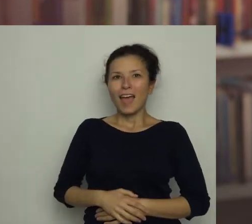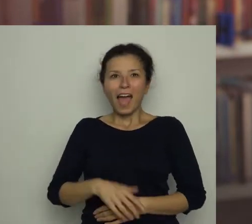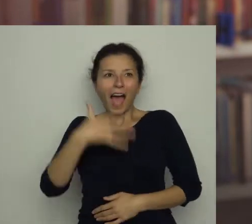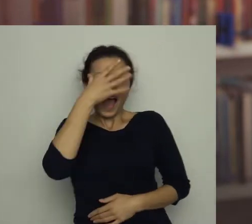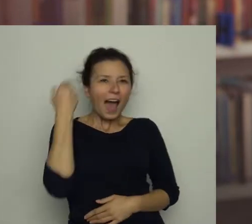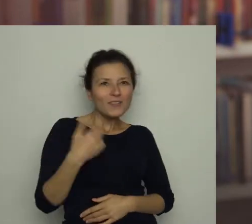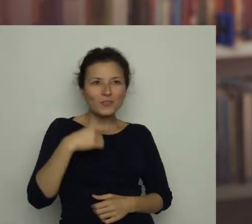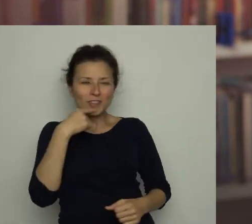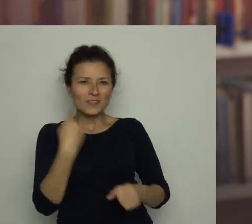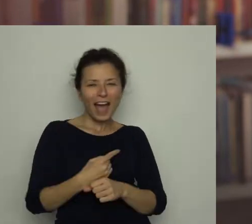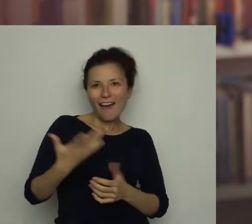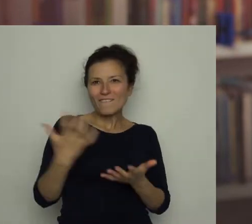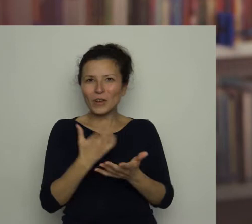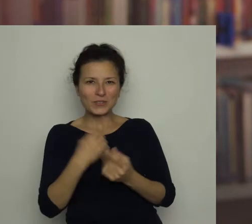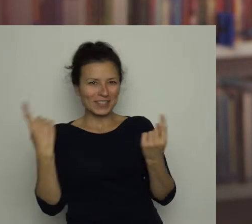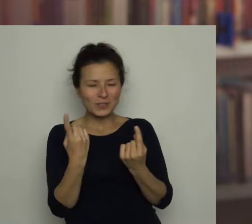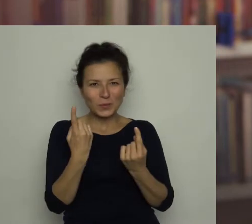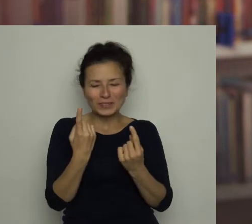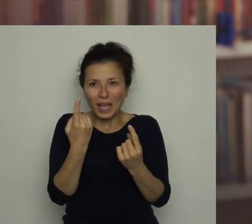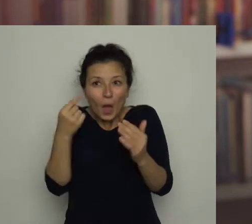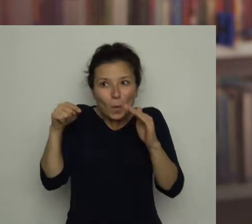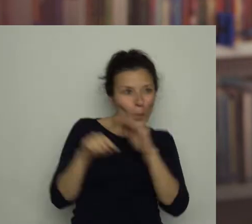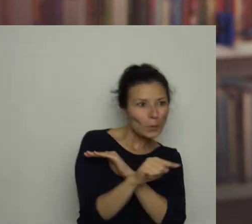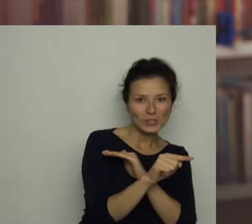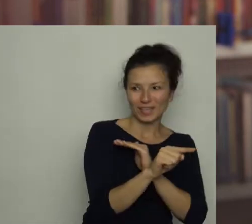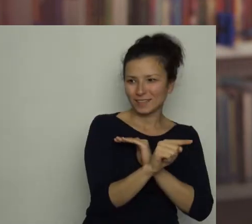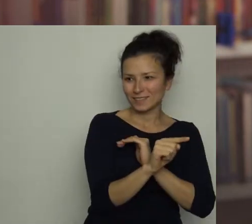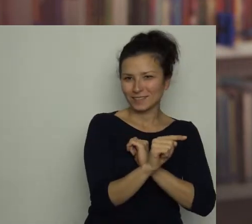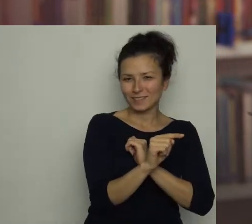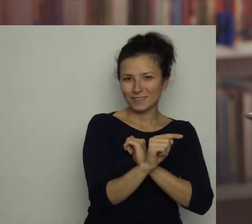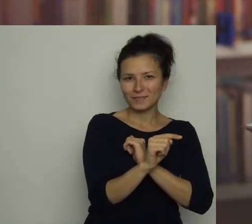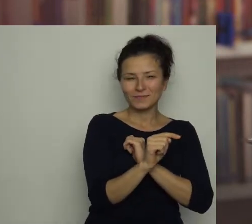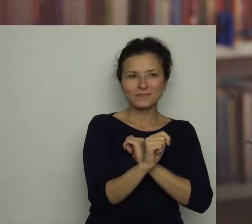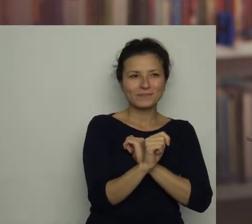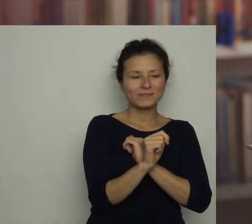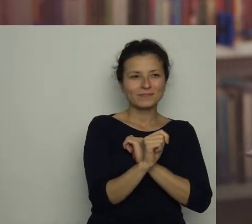Antoś postanowił wykorzystać tę sytuację, by prędko czmychnąć z miejsca tortur.